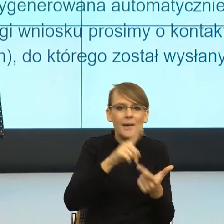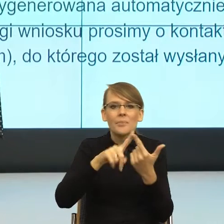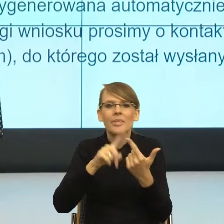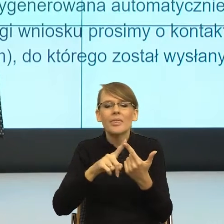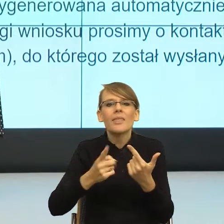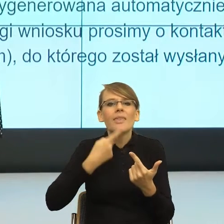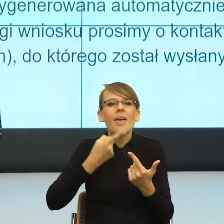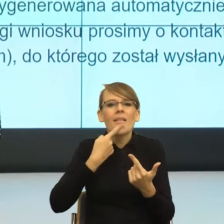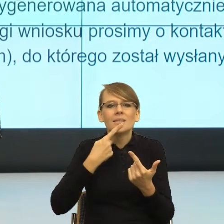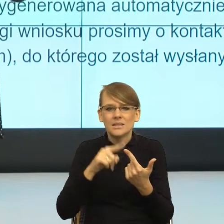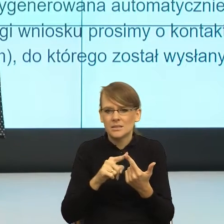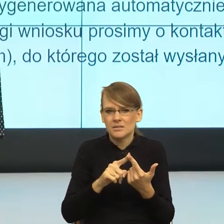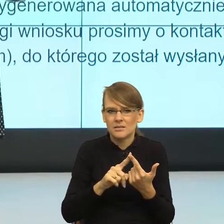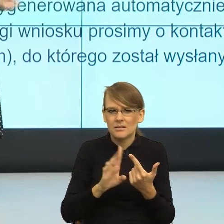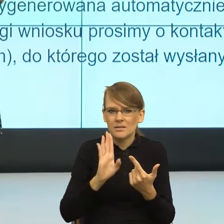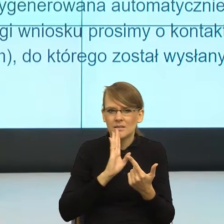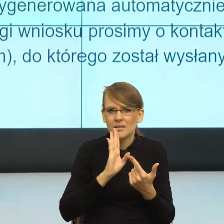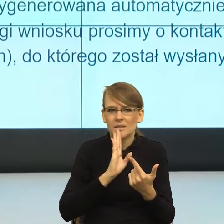Human, to się nazywa robot interaction,